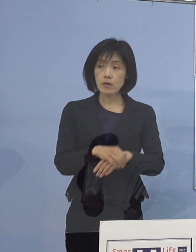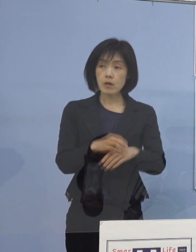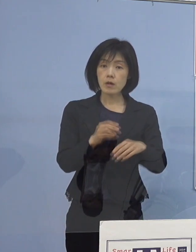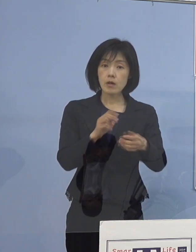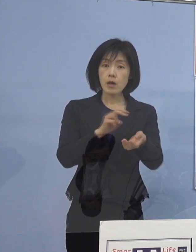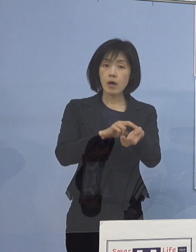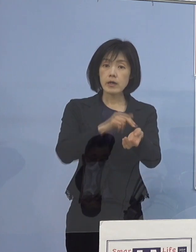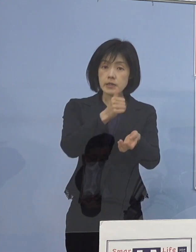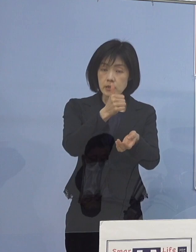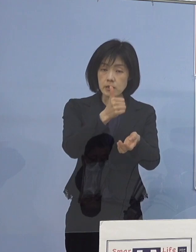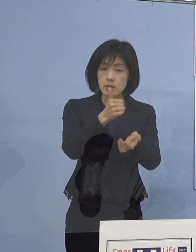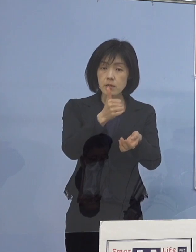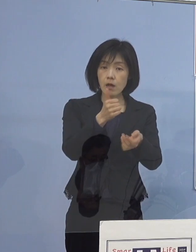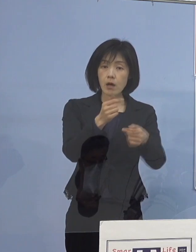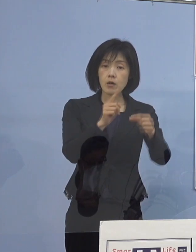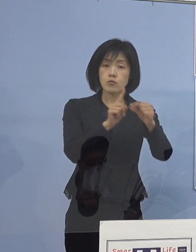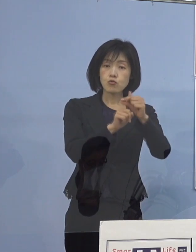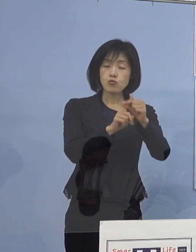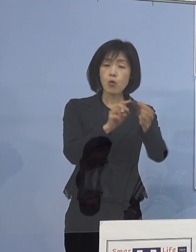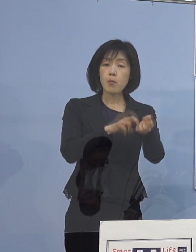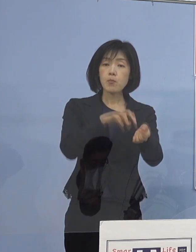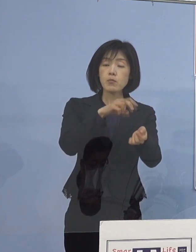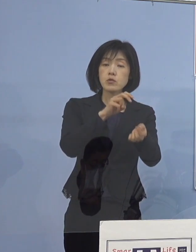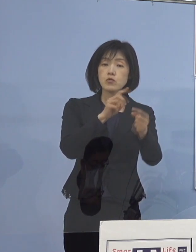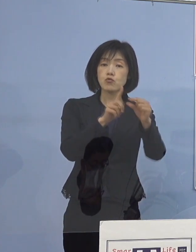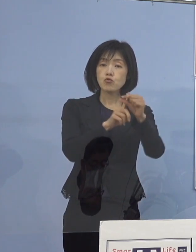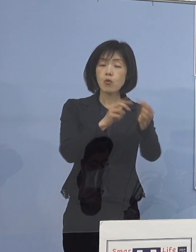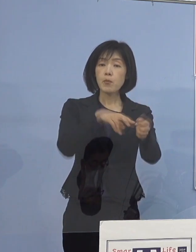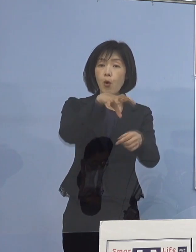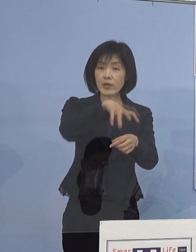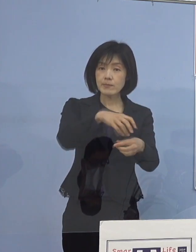鳴門病院の医師お1人 感染が確認されたクラスターなんですけれども